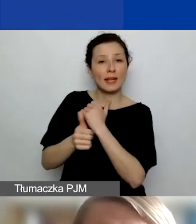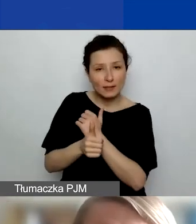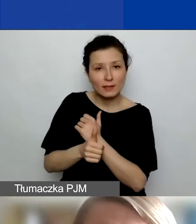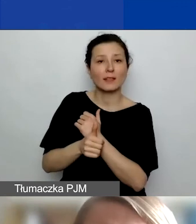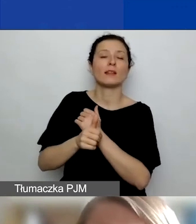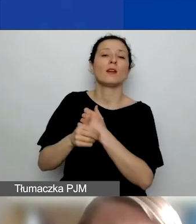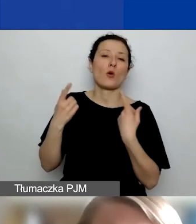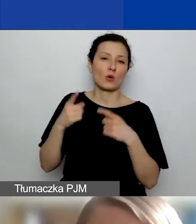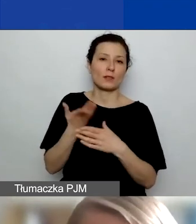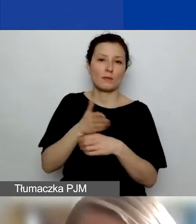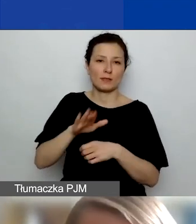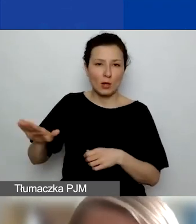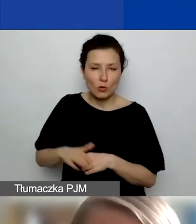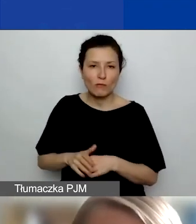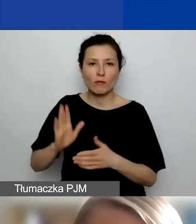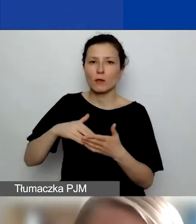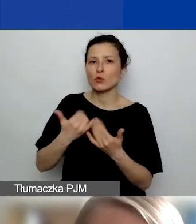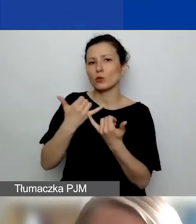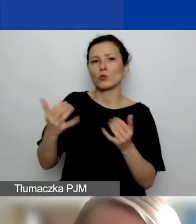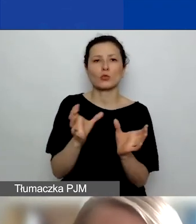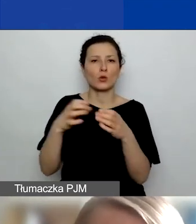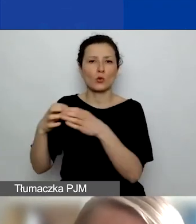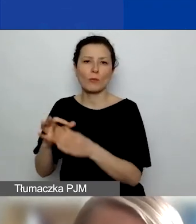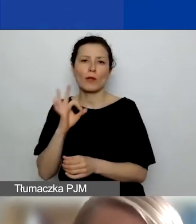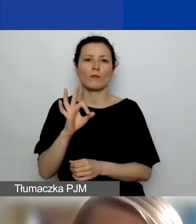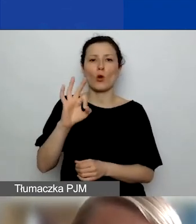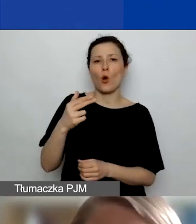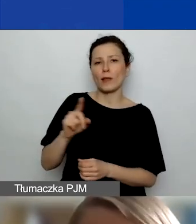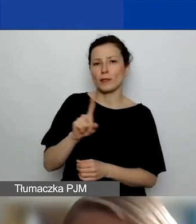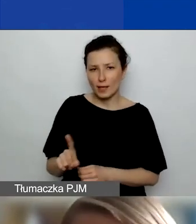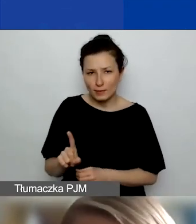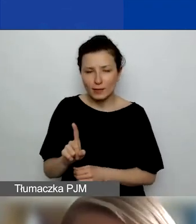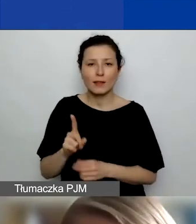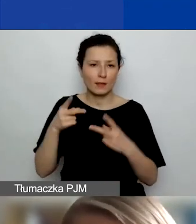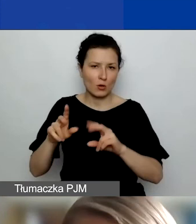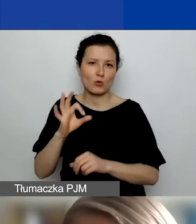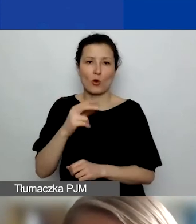jak np. różne agendy Organizacji Narodów Zjednoczonych, one mogą mieć siedzibę w dowolnym miejscu.